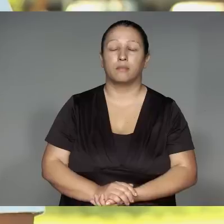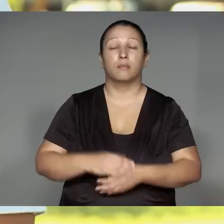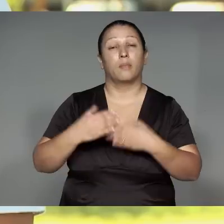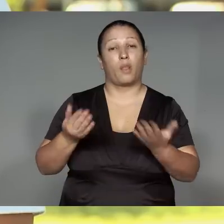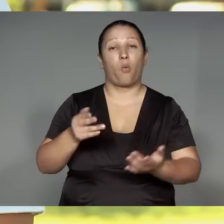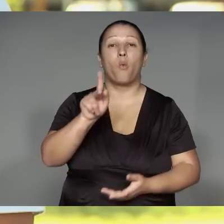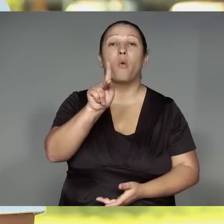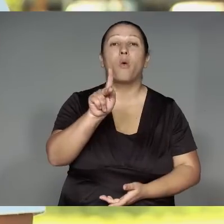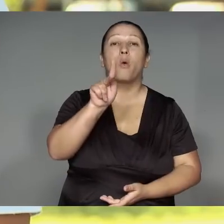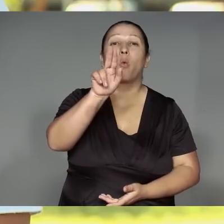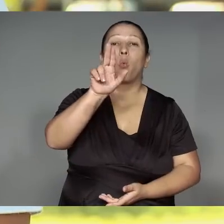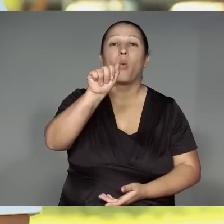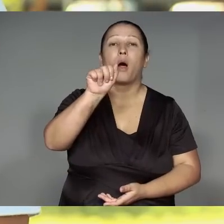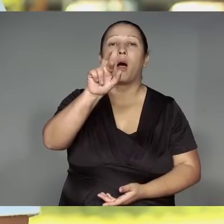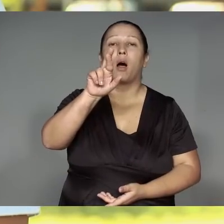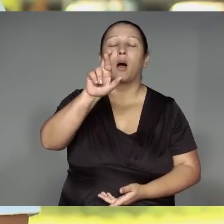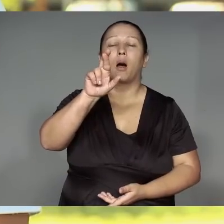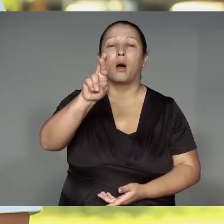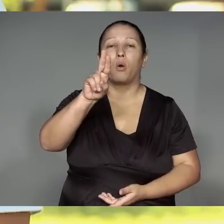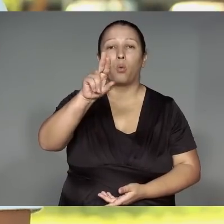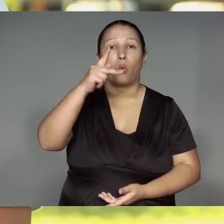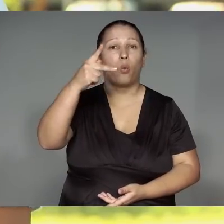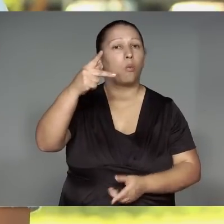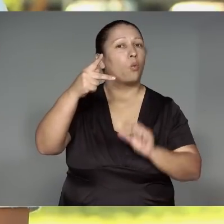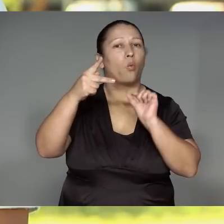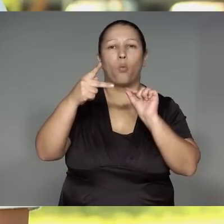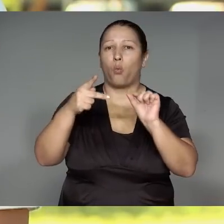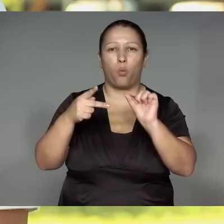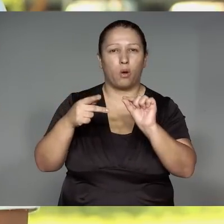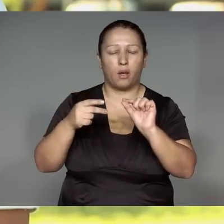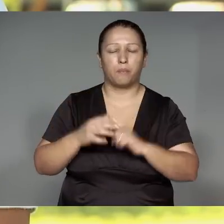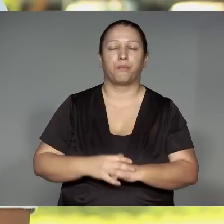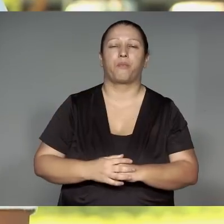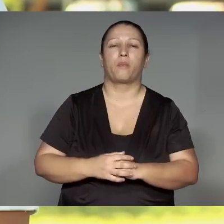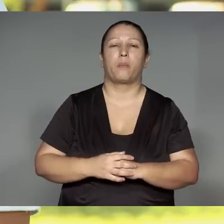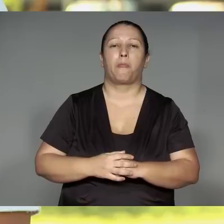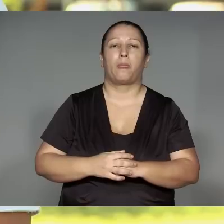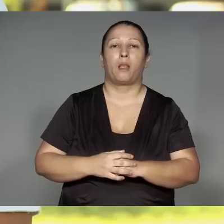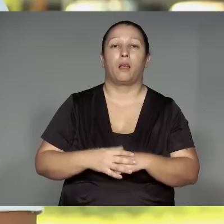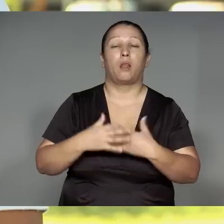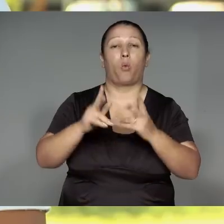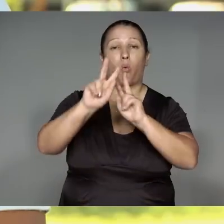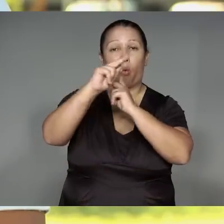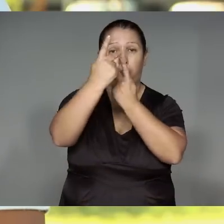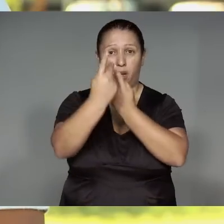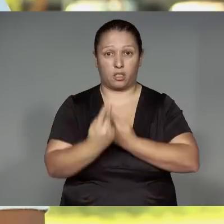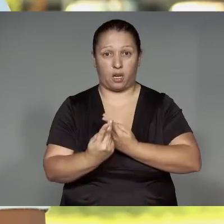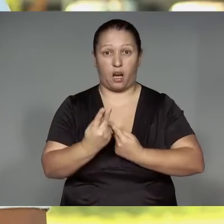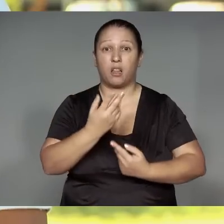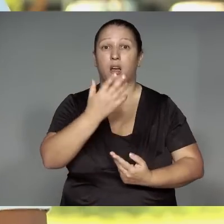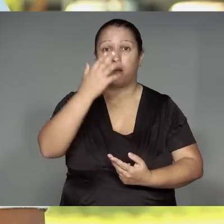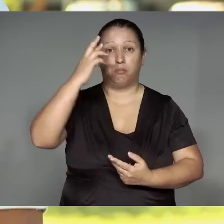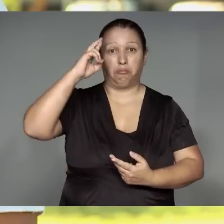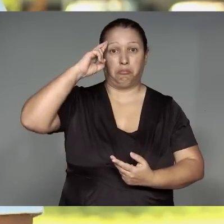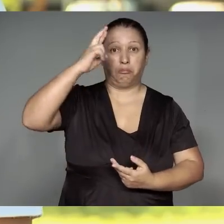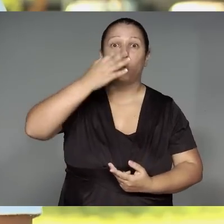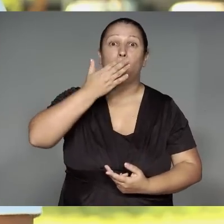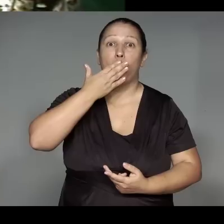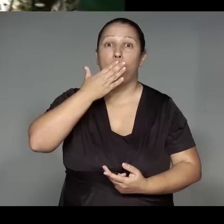Orojuap kwarywa, morerekwanena ra’anga͂wam